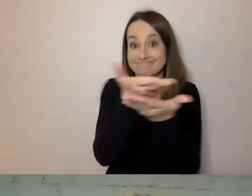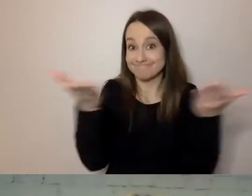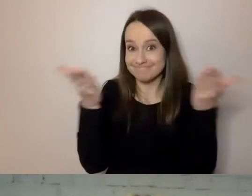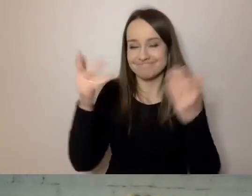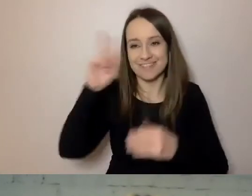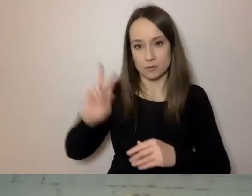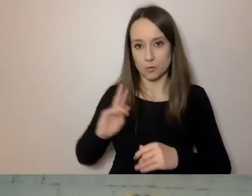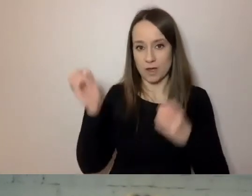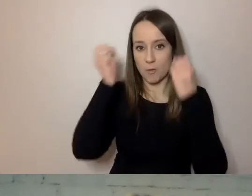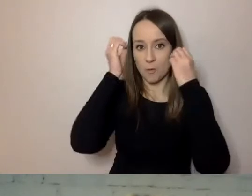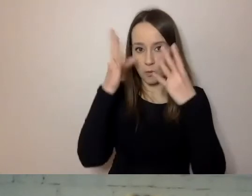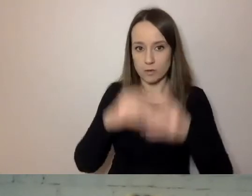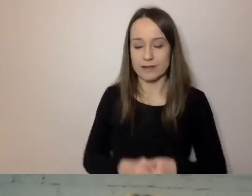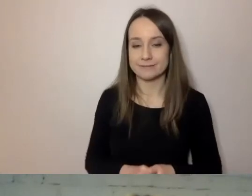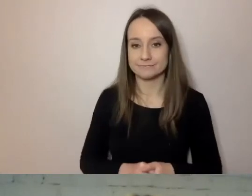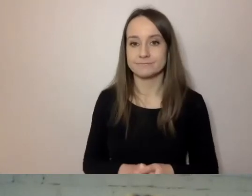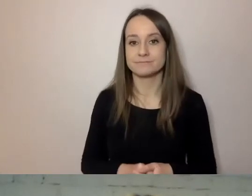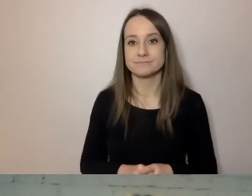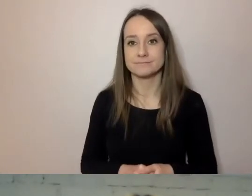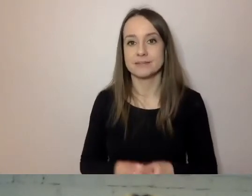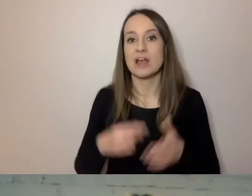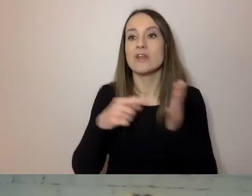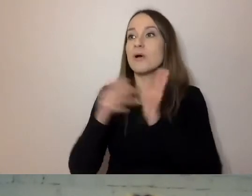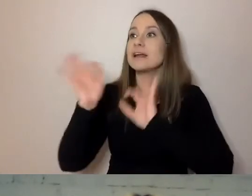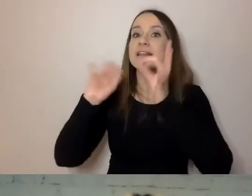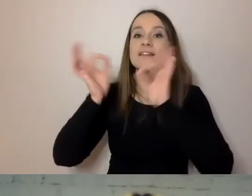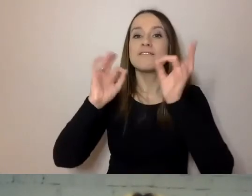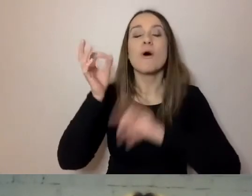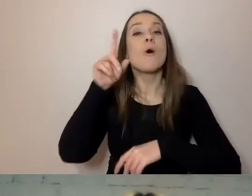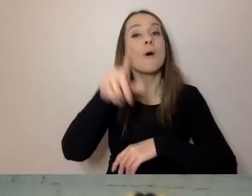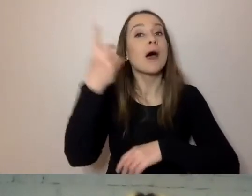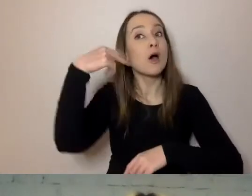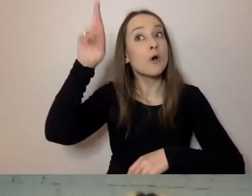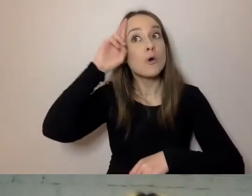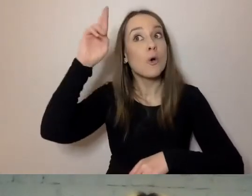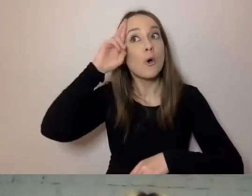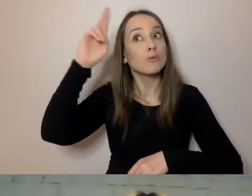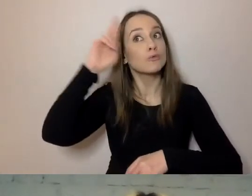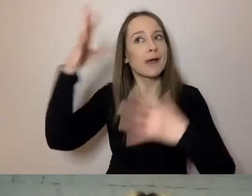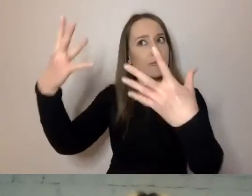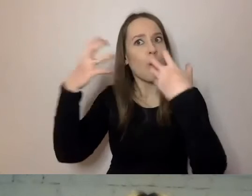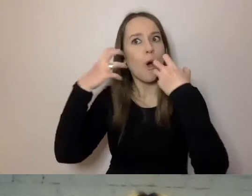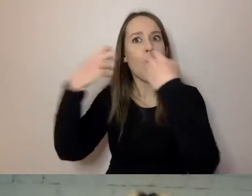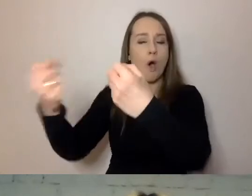to komunikaty zrozumiałe dla obcokrajowców. Zrozumiałe do pewnego stopnia.